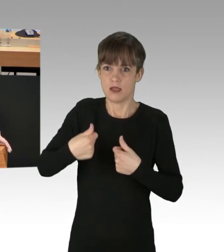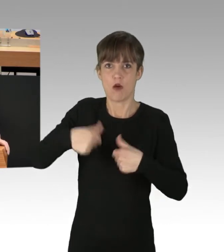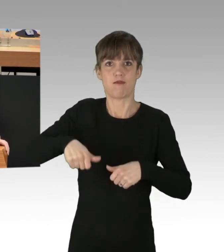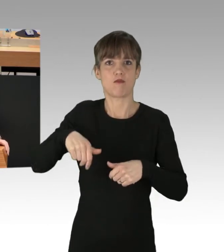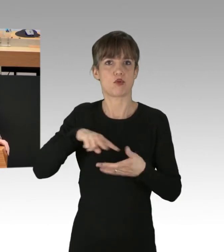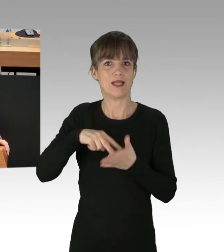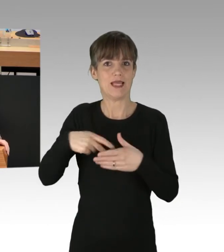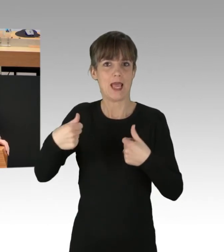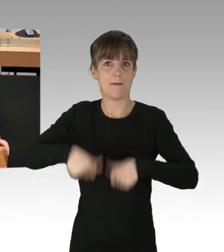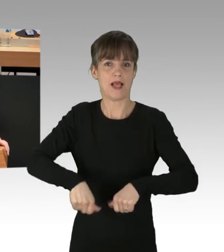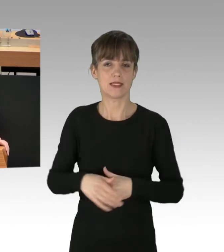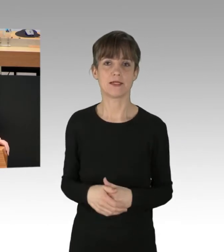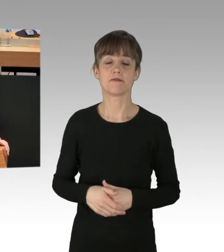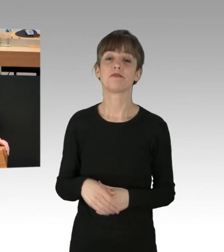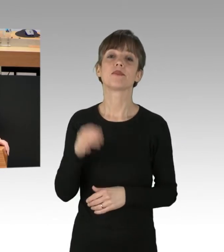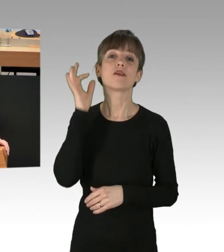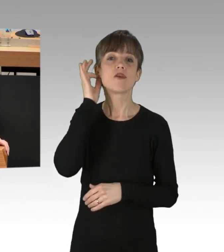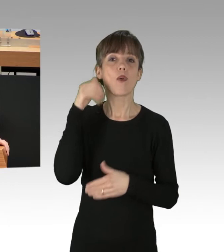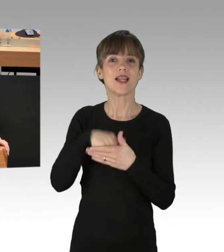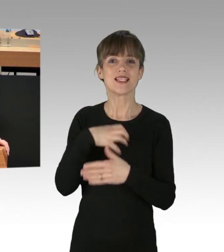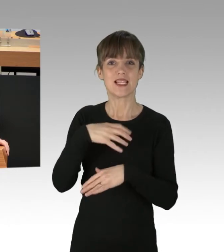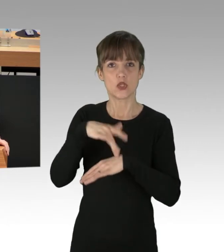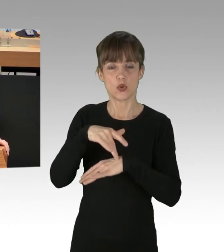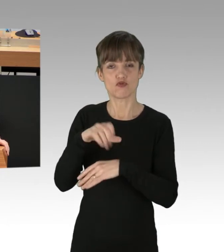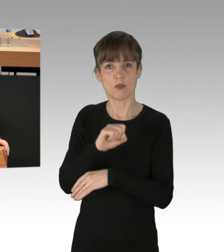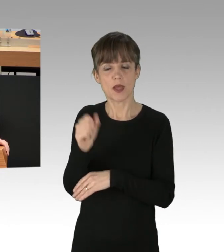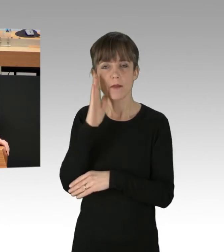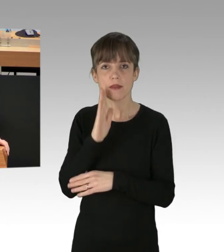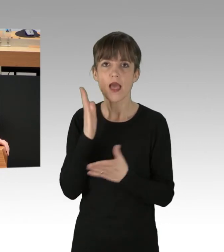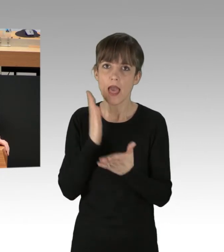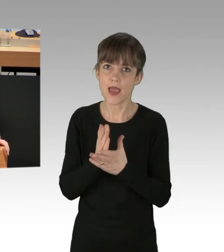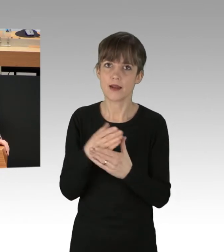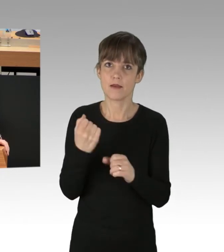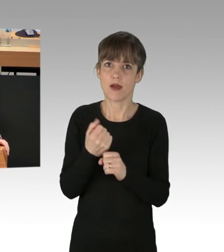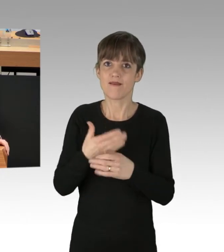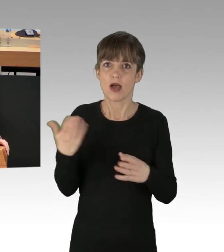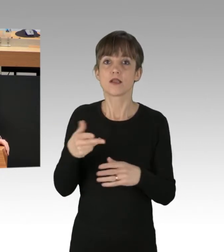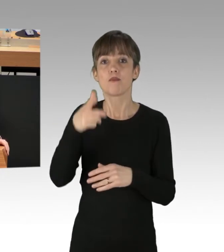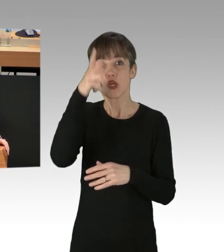Frau Innensenatorin Spranger, schaffen Sie endlich die Voraussetzungen, das Phänomen effektiv und rechtsstaatlich, polizeilich zu bewältigen.